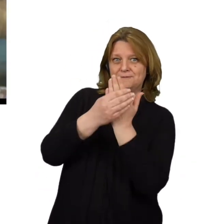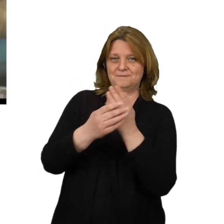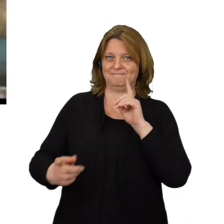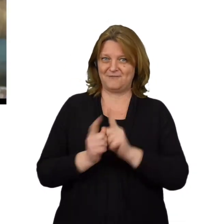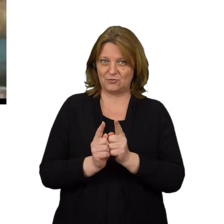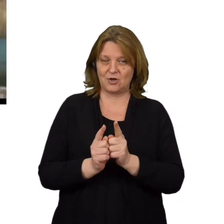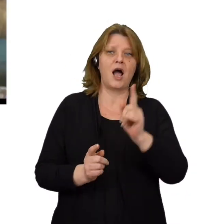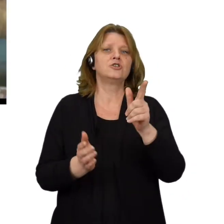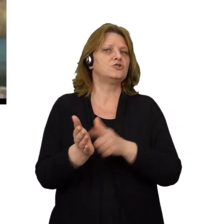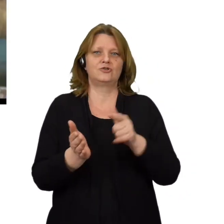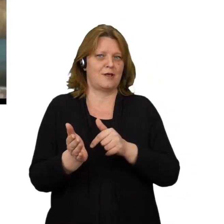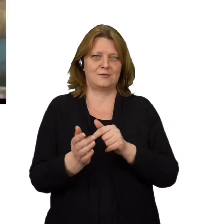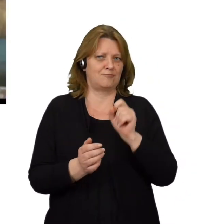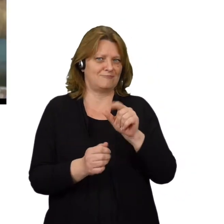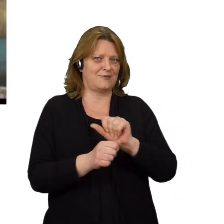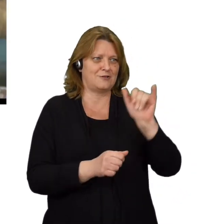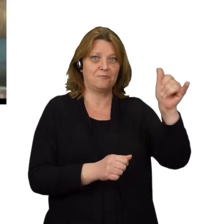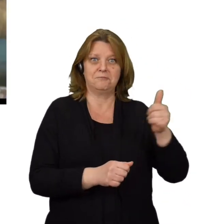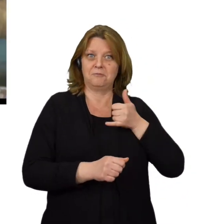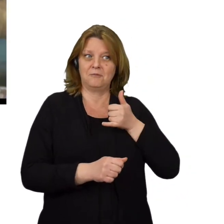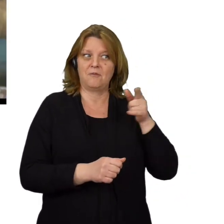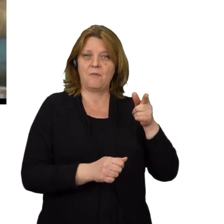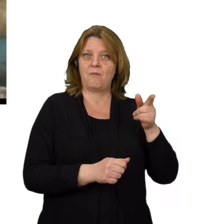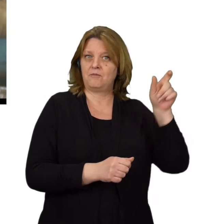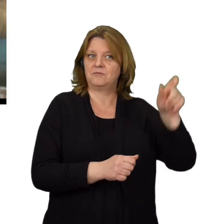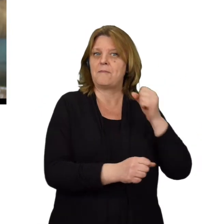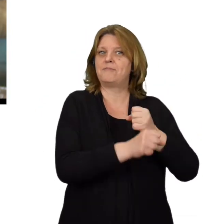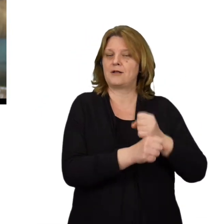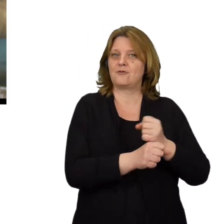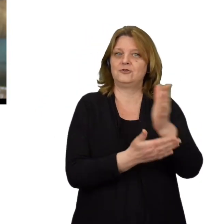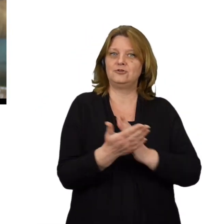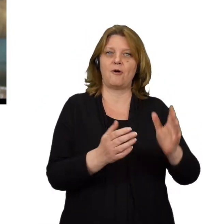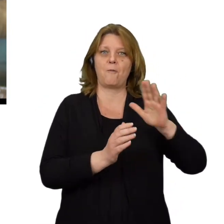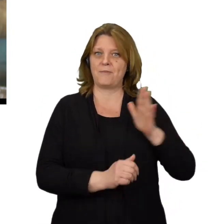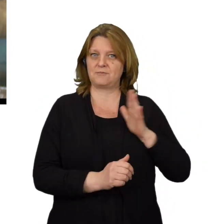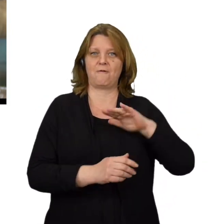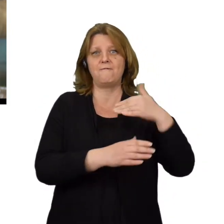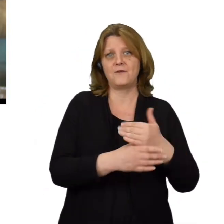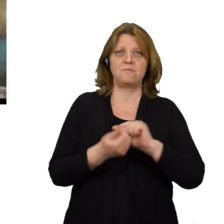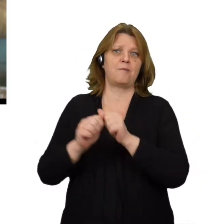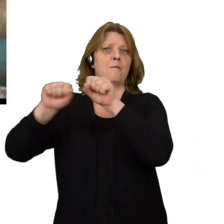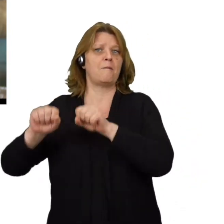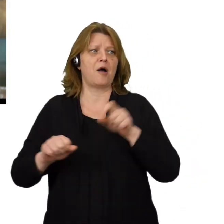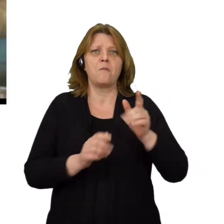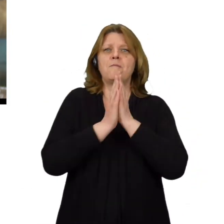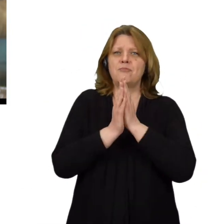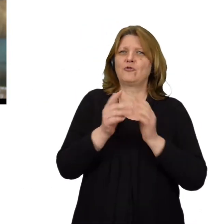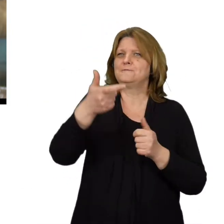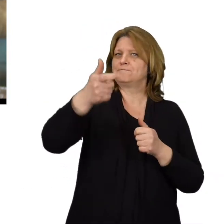Często bywa też tak, że dzwoniący podaje się za pracownika działu bezpieczeństwa jakiejś firmy czy banku i prosi o ściągnięcie programu,